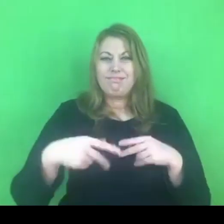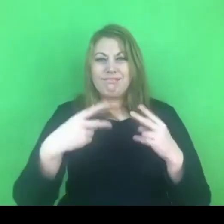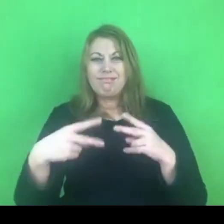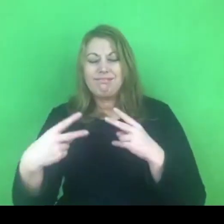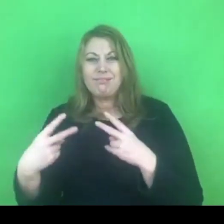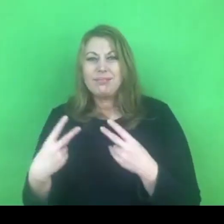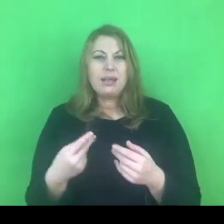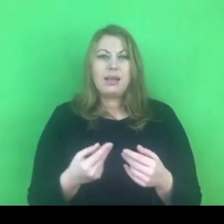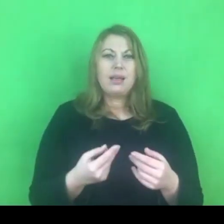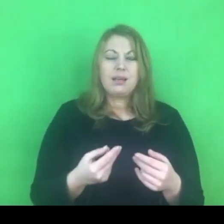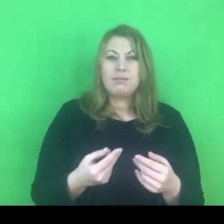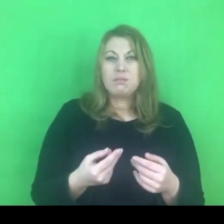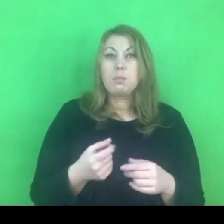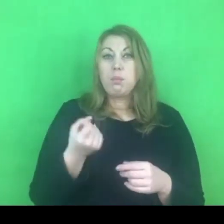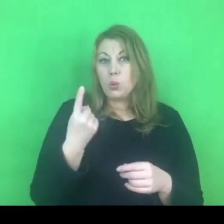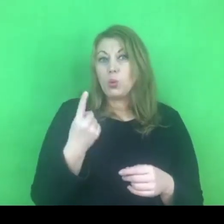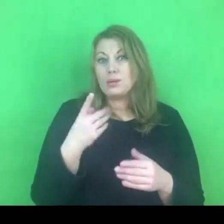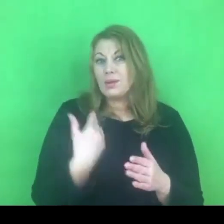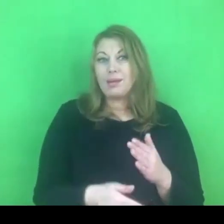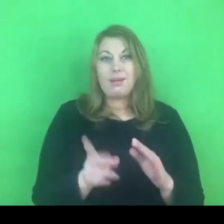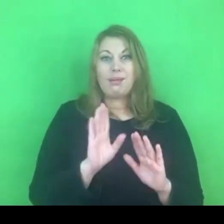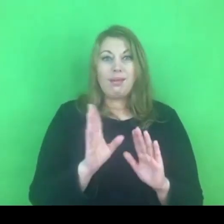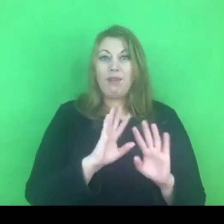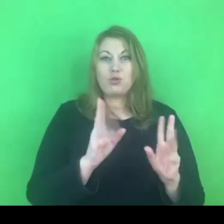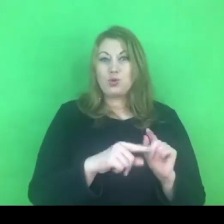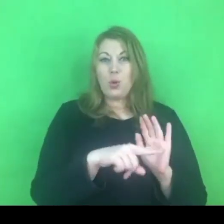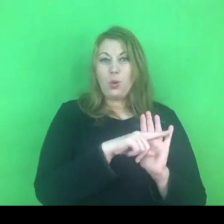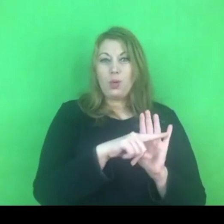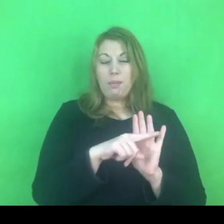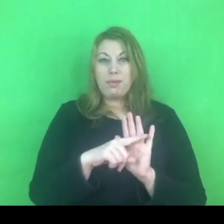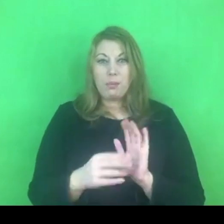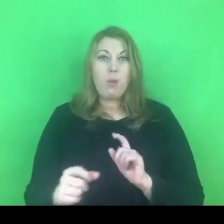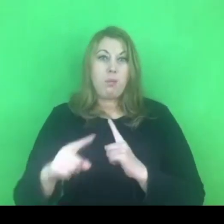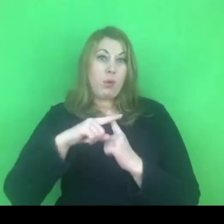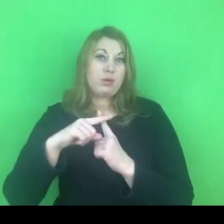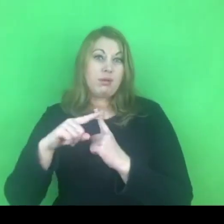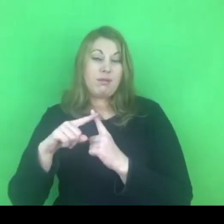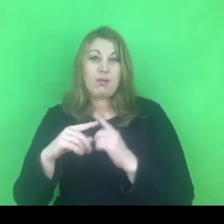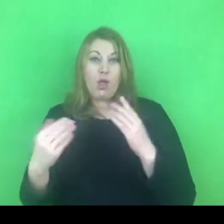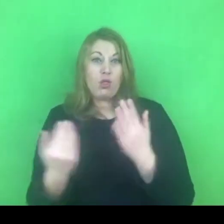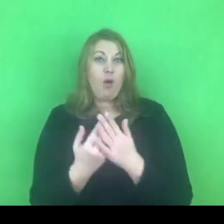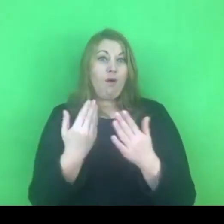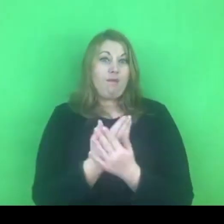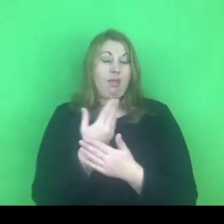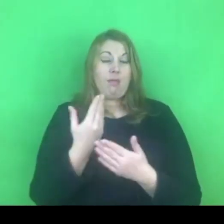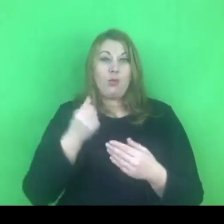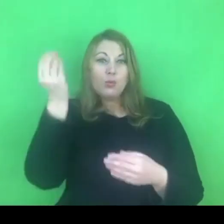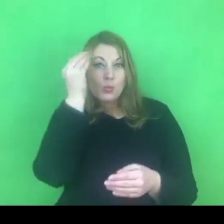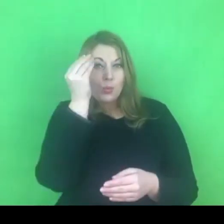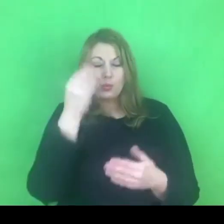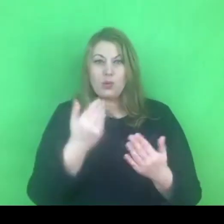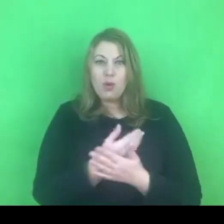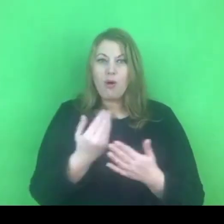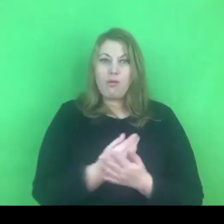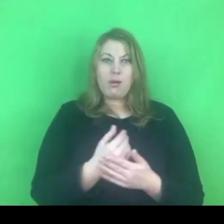Może wręcz trzeba na to patrzeć, że to są jakieś nowe wyzwania, którym należy stawić czoła i w których należy się sprawdzić.